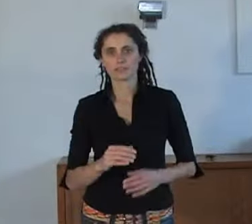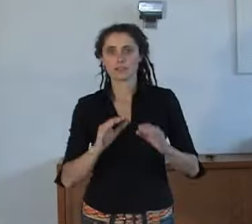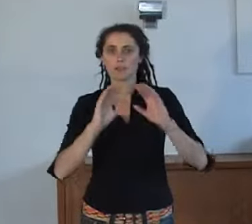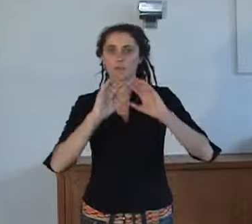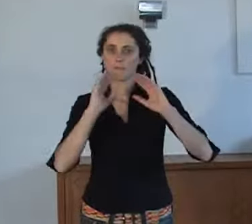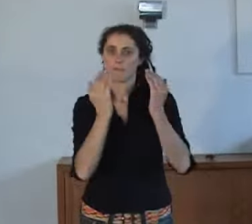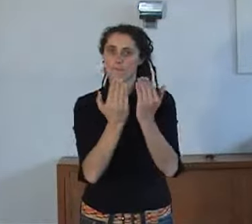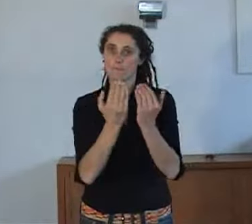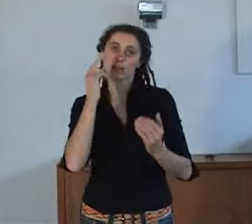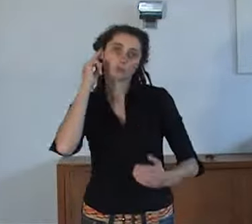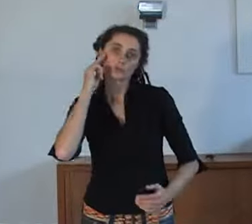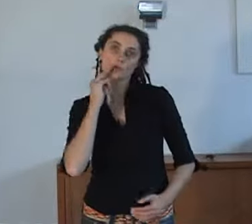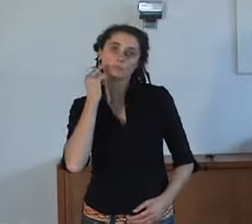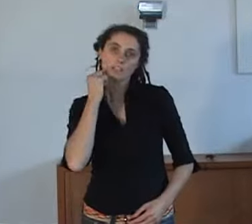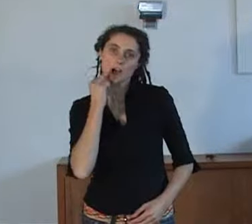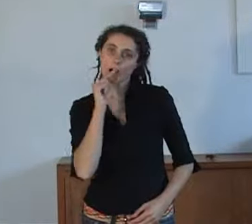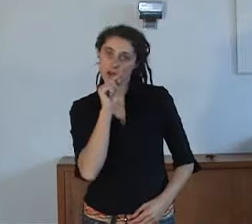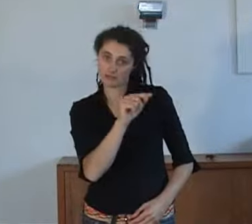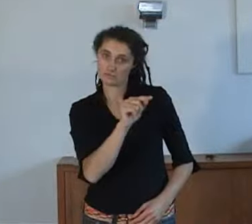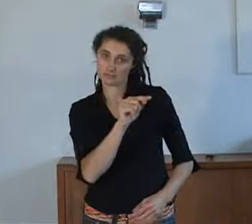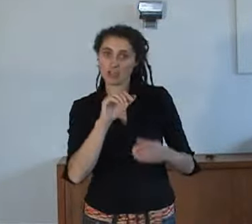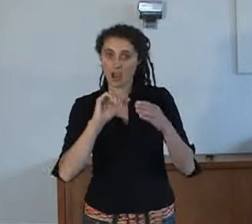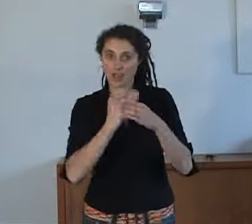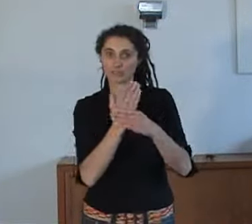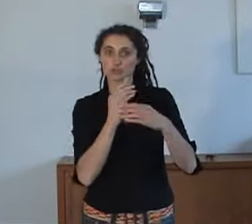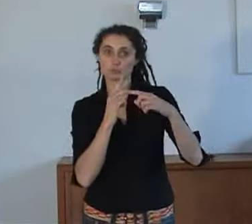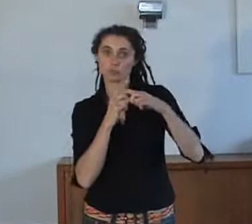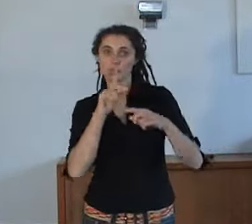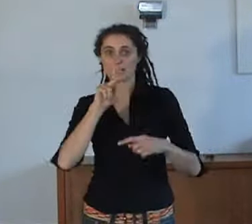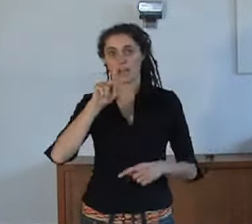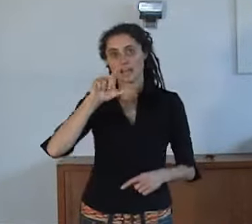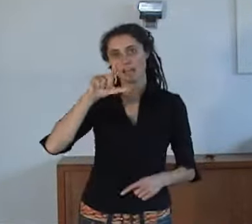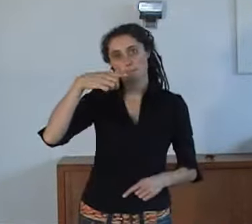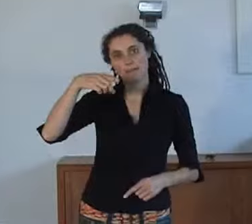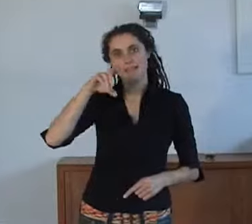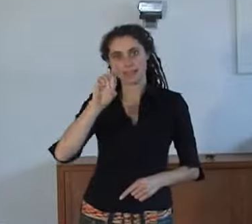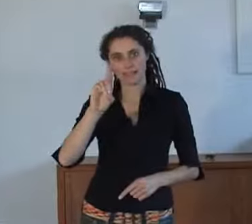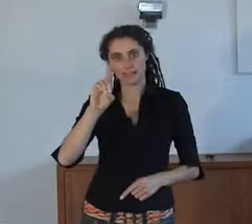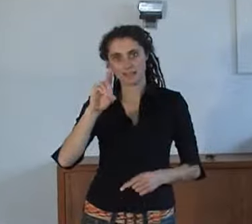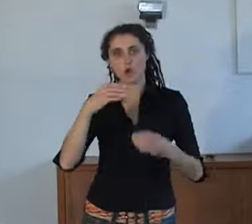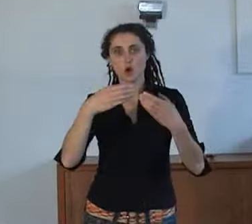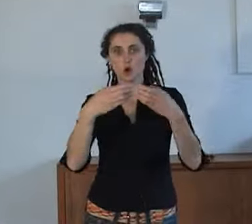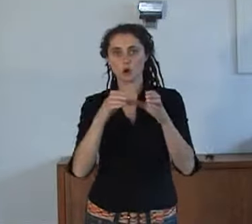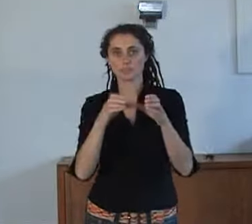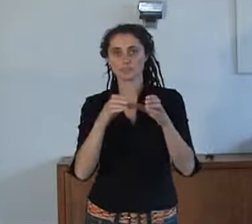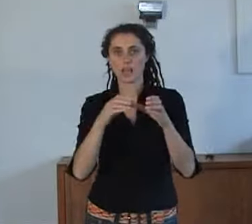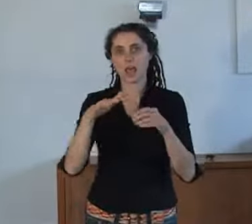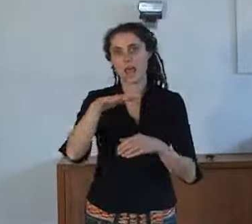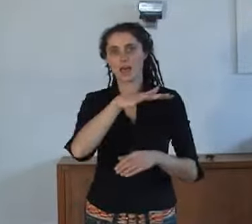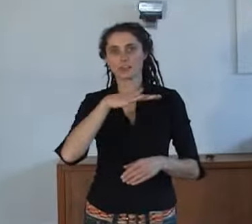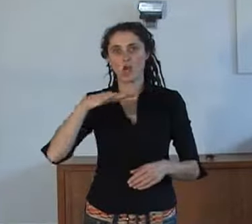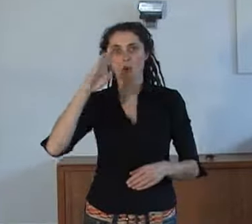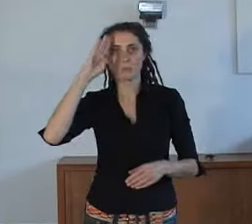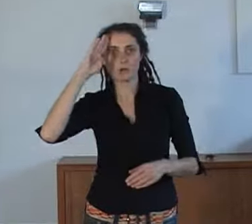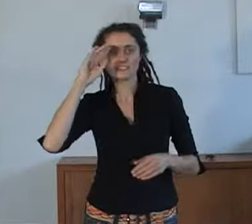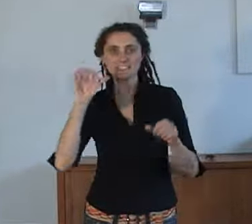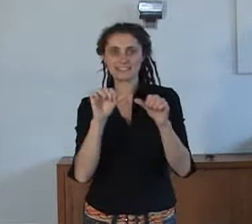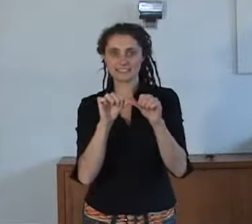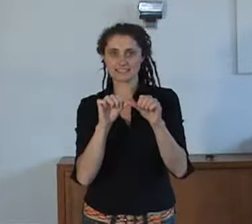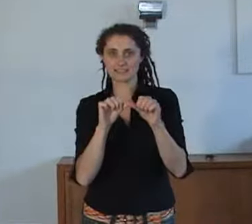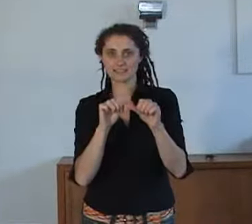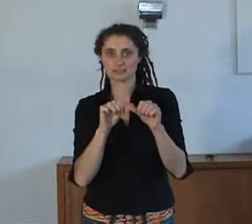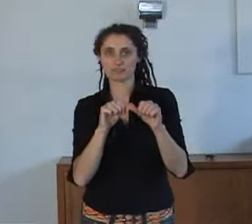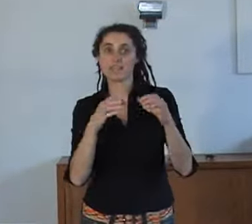Op Werelddovendag waren AnnieS en de KLPD, het Korps Landelijke Politie Diensten aanwezig.